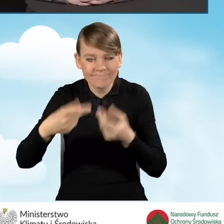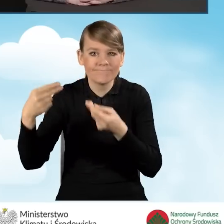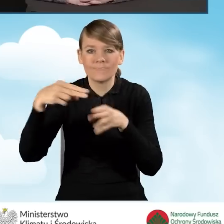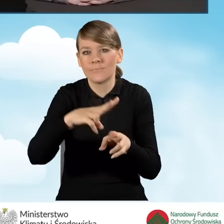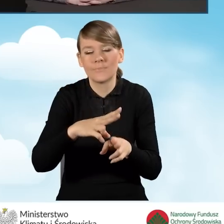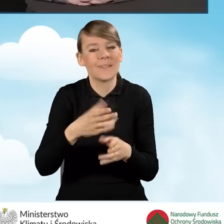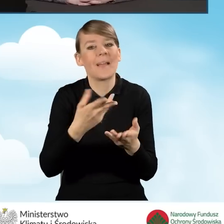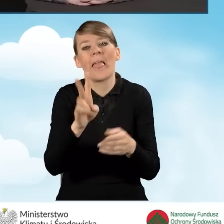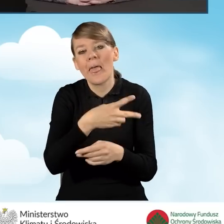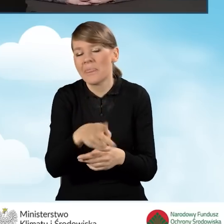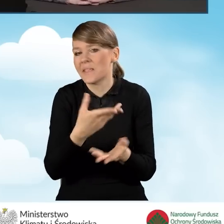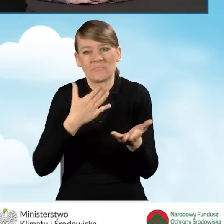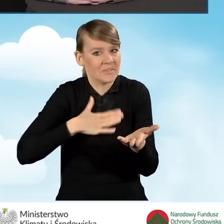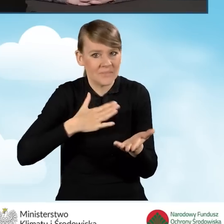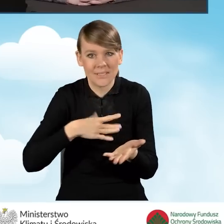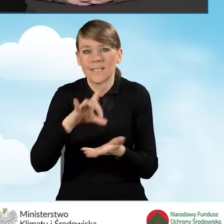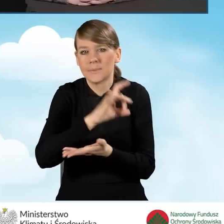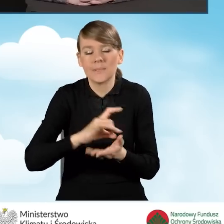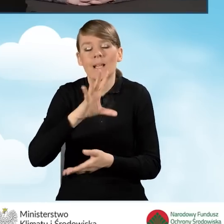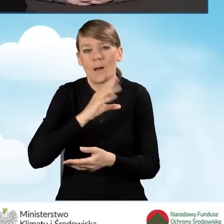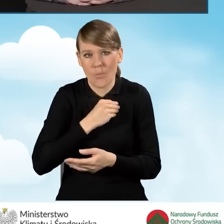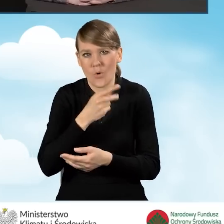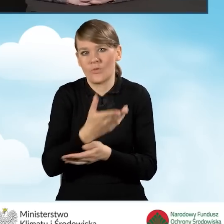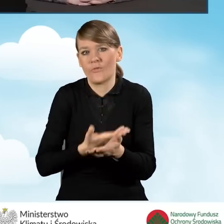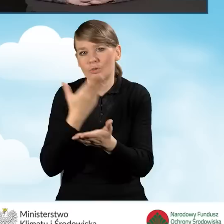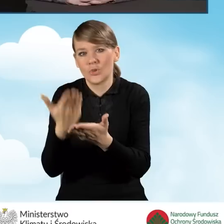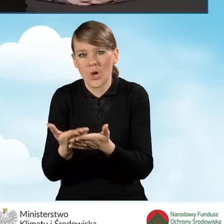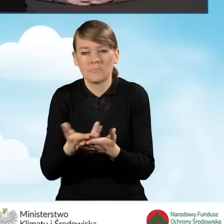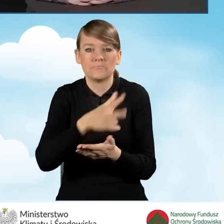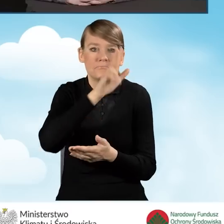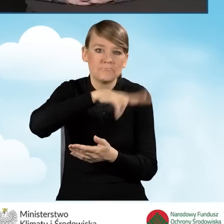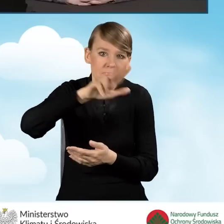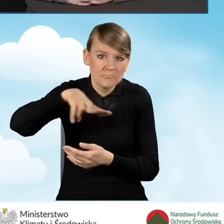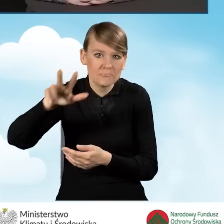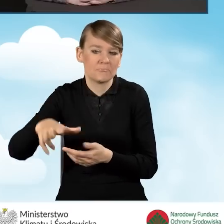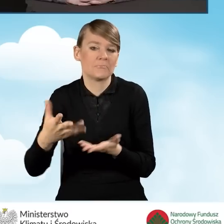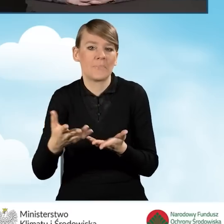Gmina może składać wniosek raz na kwartał, ale może to robić też rzadziej.